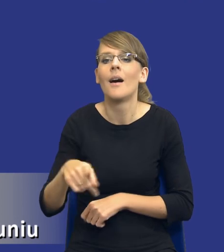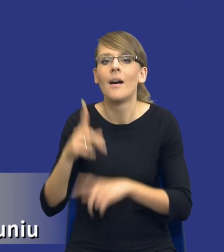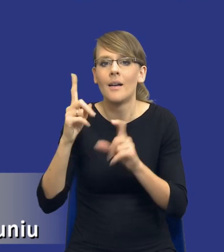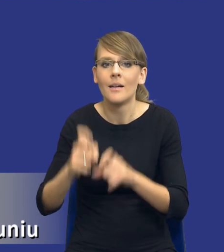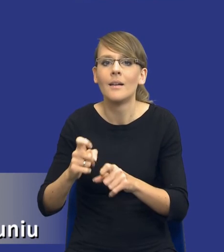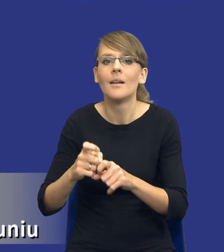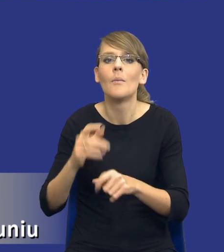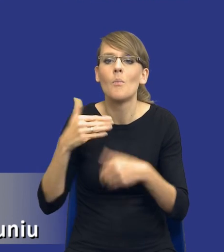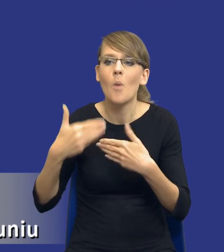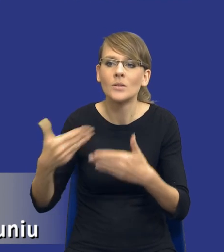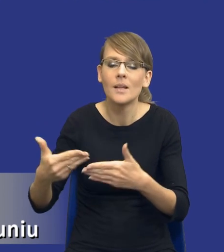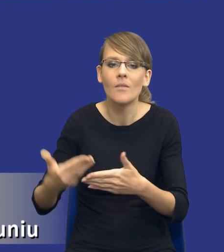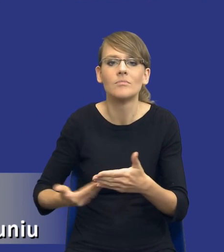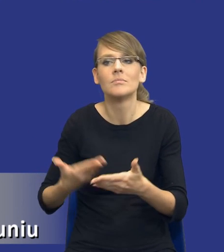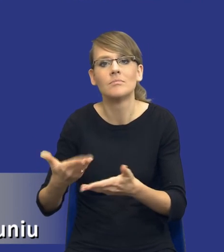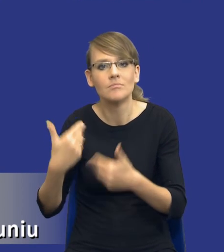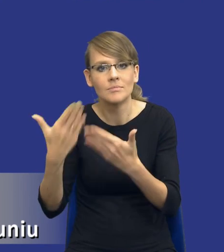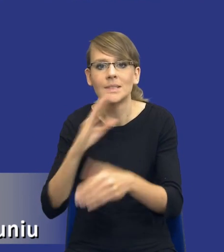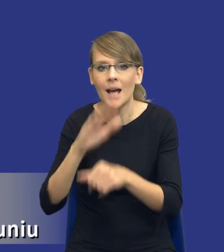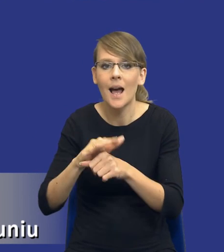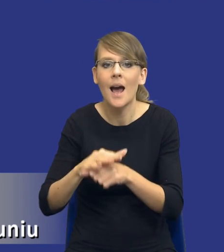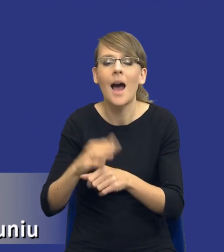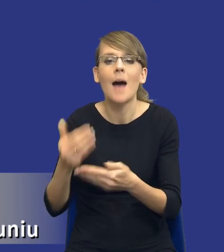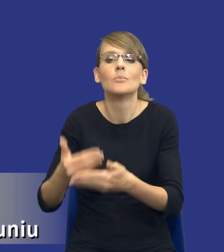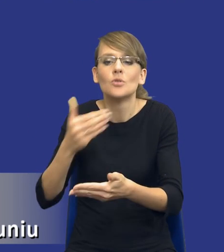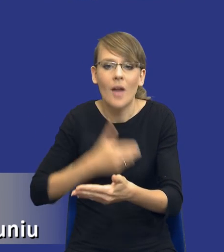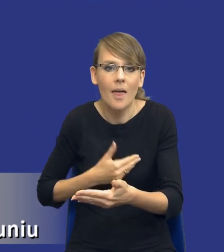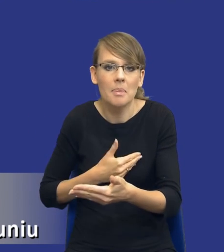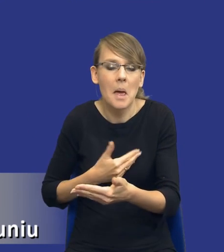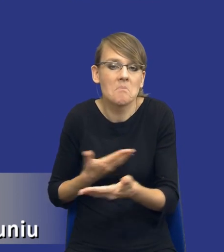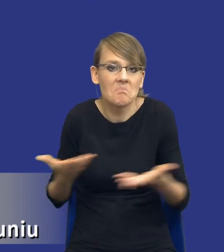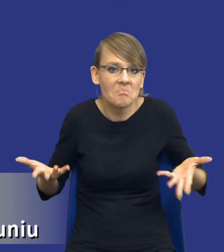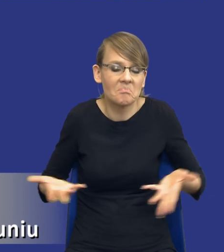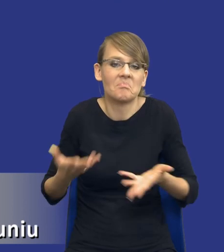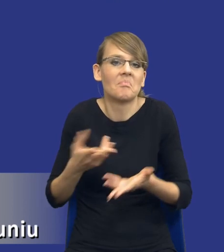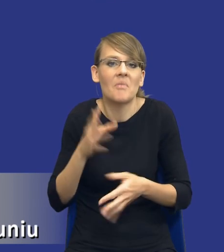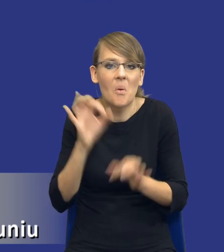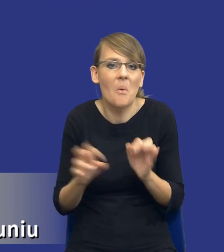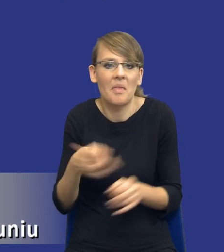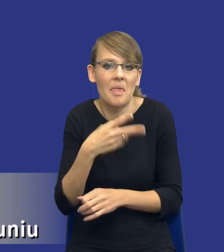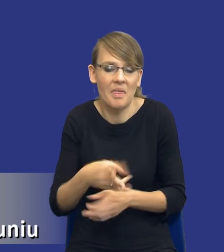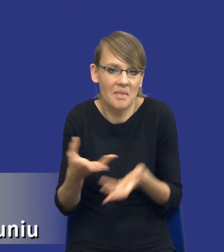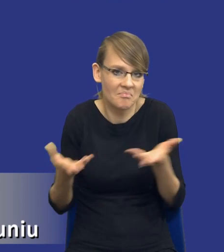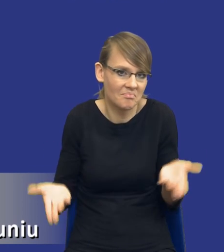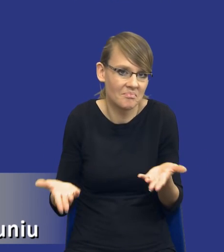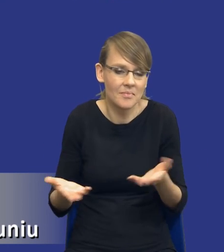udzielenie zamówienia rzeczywiście, może się okazać bardzo pojemnym takim pojęciem. Przyznam się szczerze, że tutaj nawet